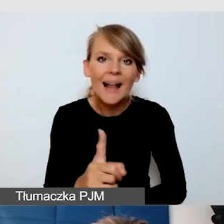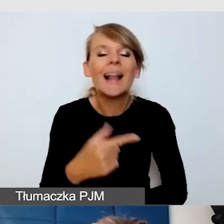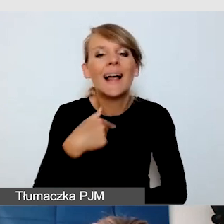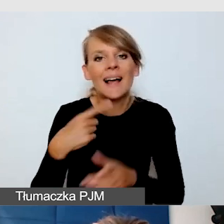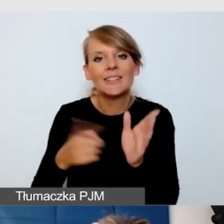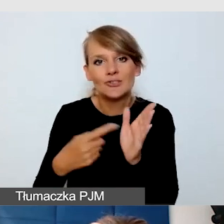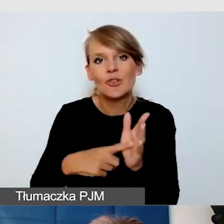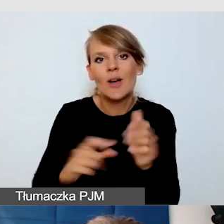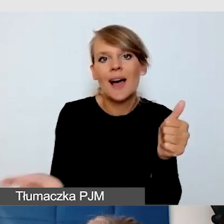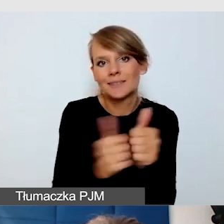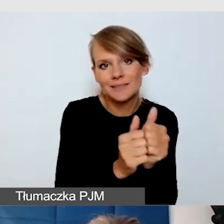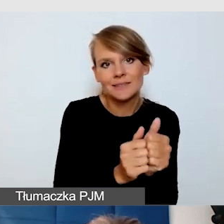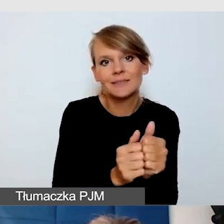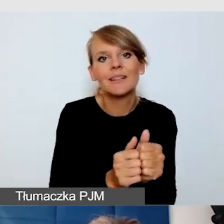które nie słyszą, są głuchoniewidome,